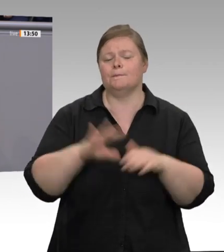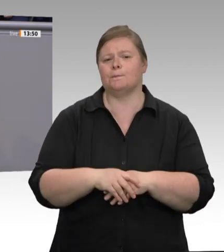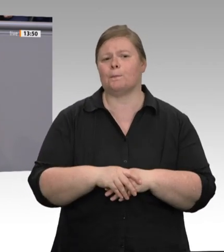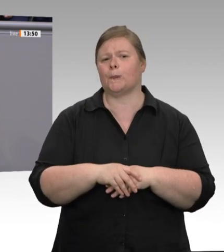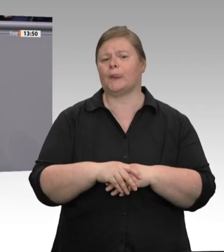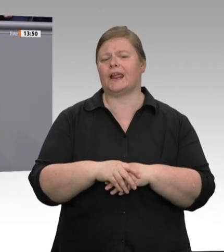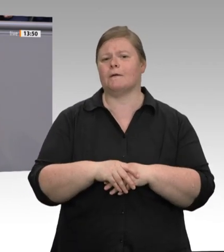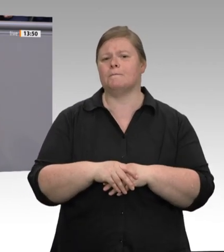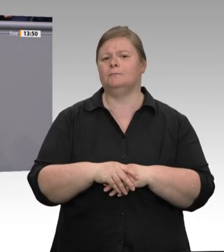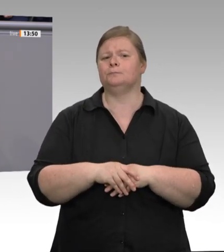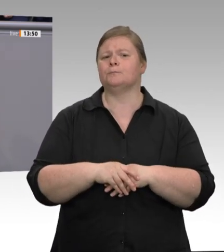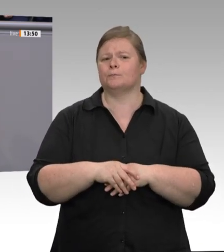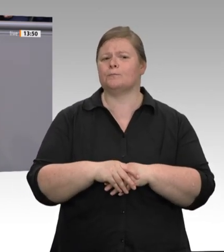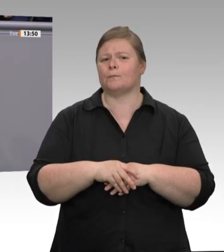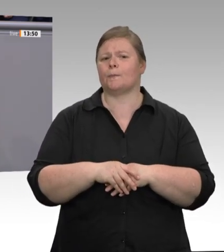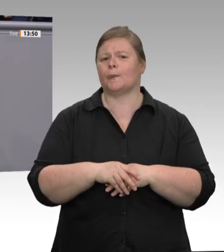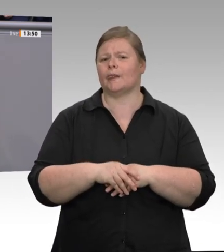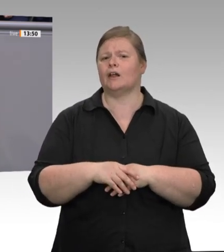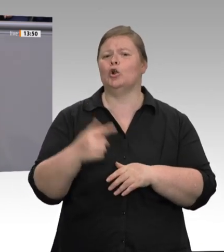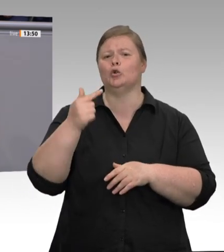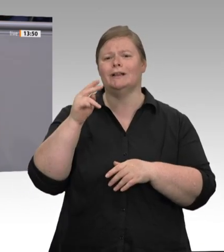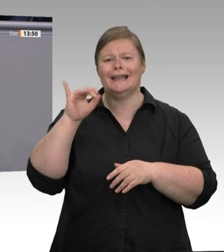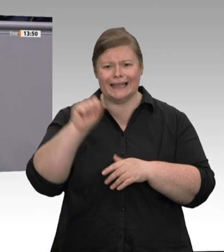wäre diese Katastrophe vermeidbar gewesen.